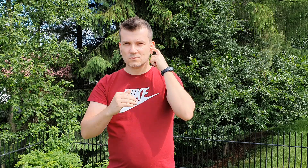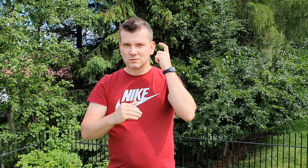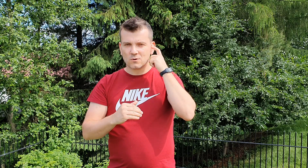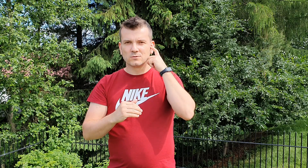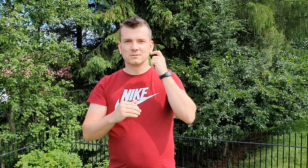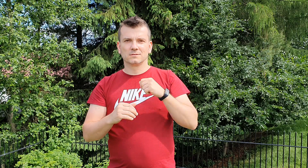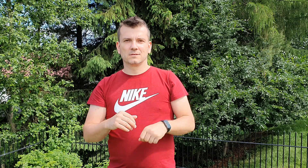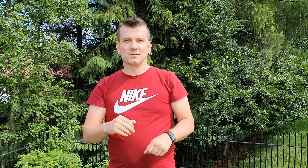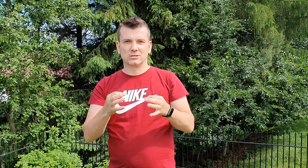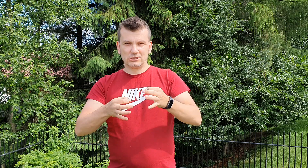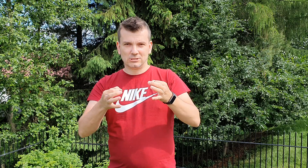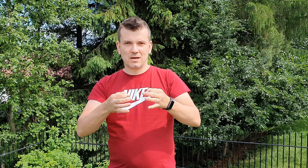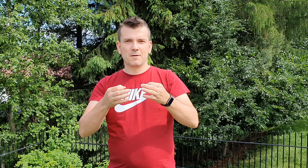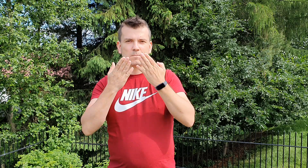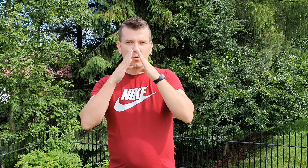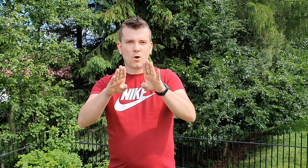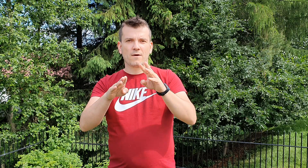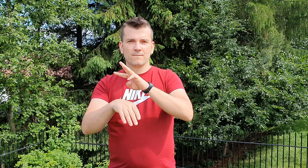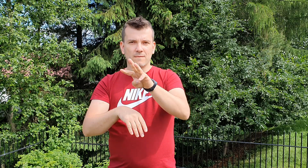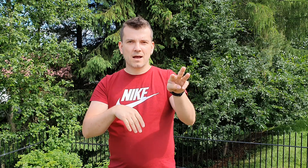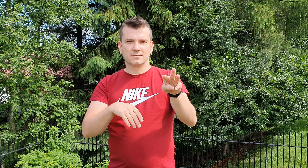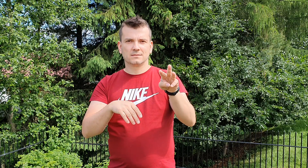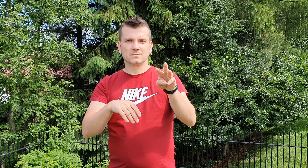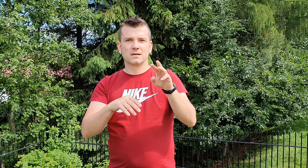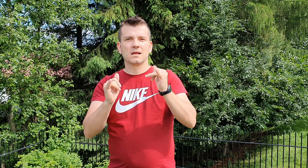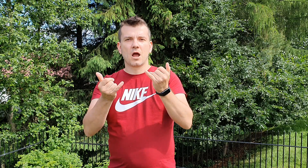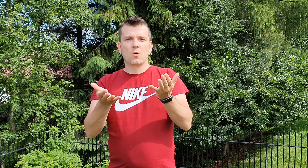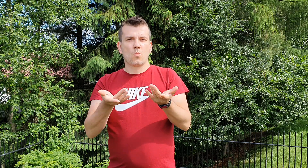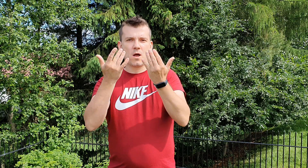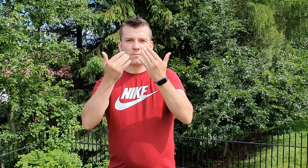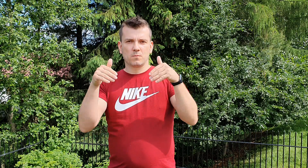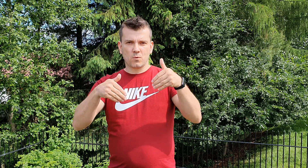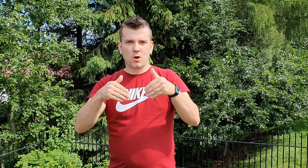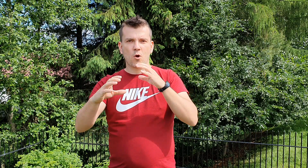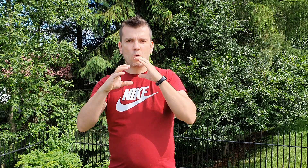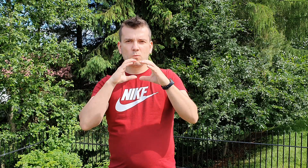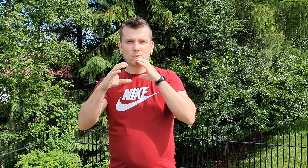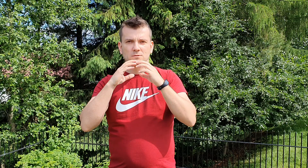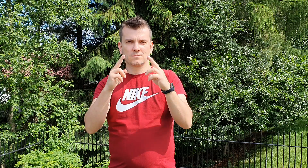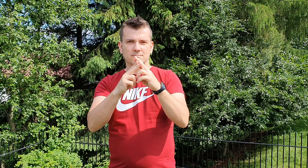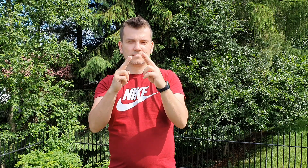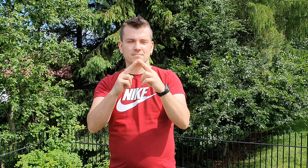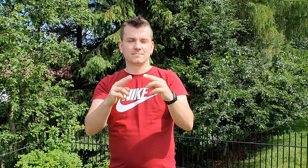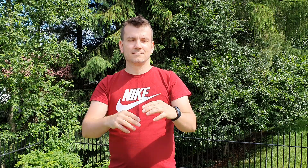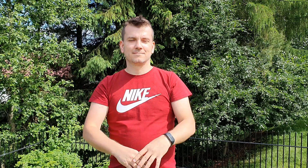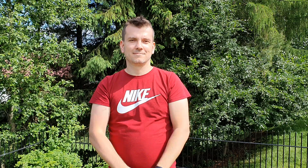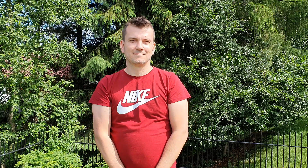dziś pokażemy wam jak łatwiej możemy się porozumieć